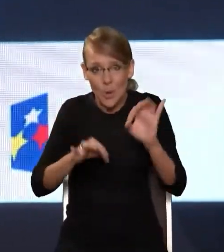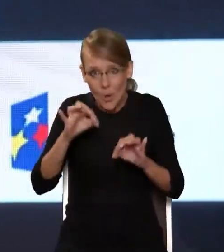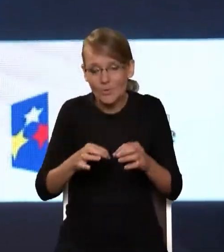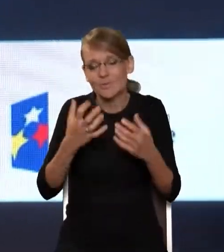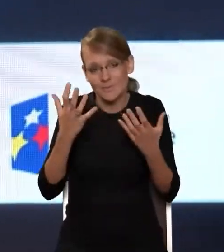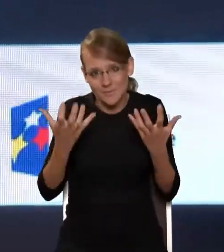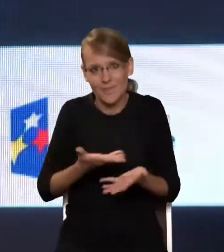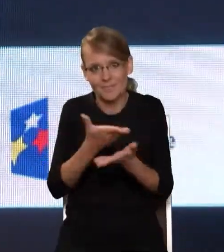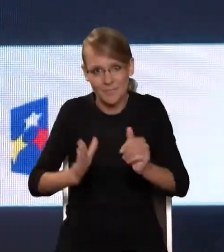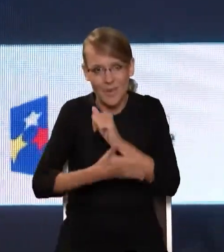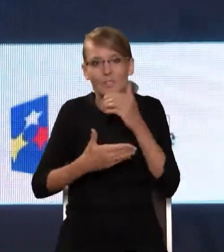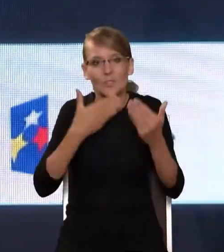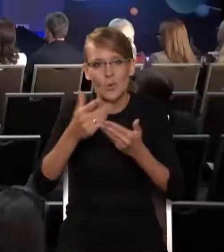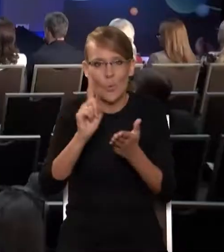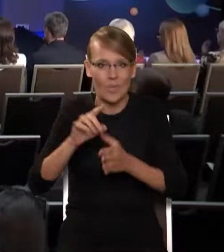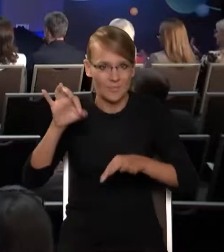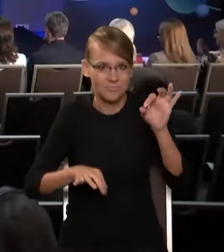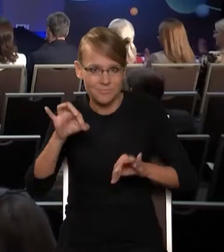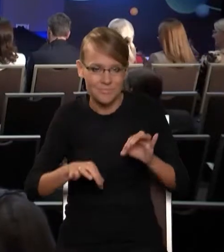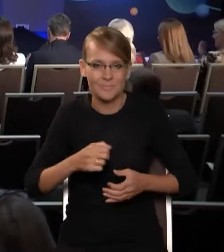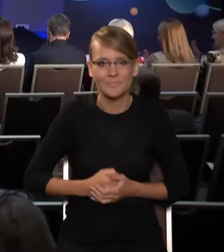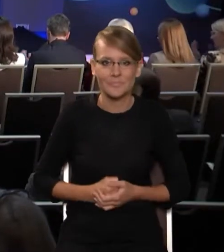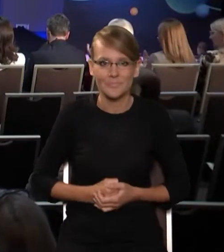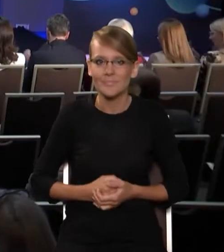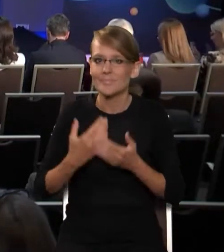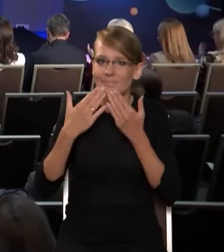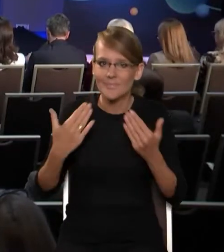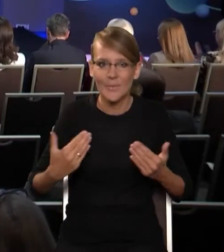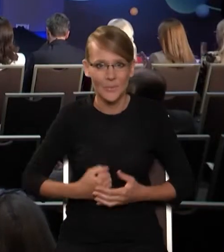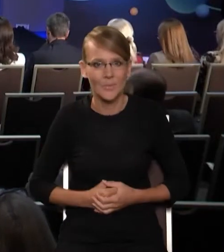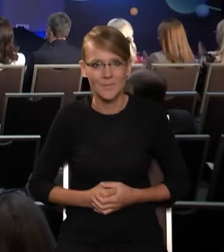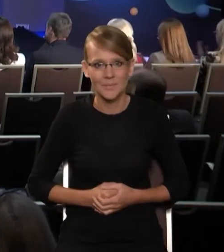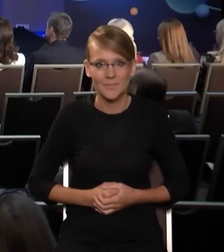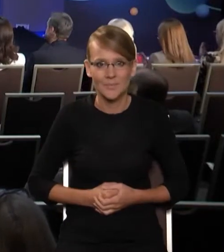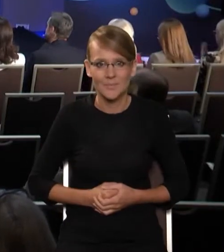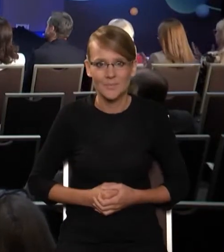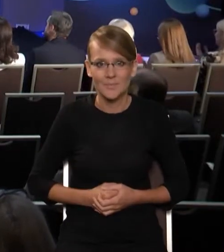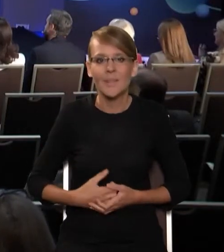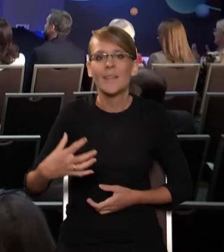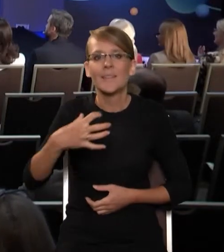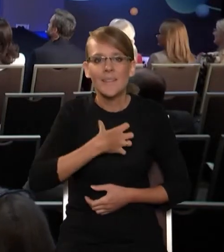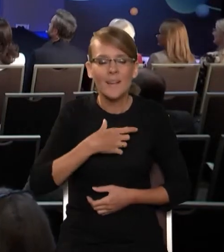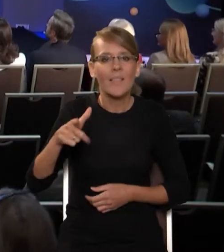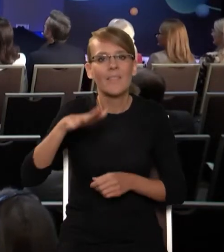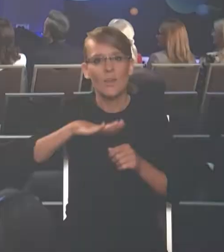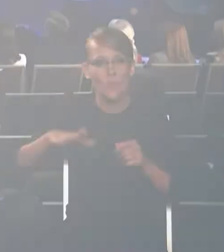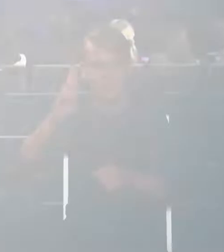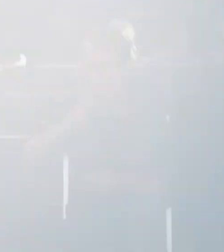obrad. Dziękuję bardzo. Dziękujemy, Panie dyrektorze, bardzo dziękujemy. Wojciech Pawlak, dyrektor Państwowego Instytutu Badawczego NASK. Bardzo dziękujemy.